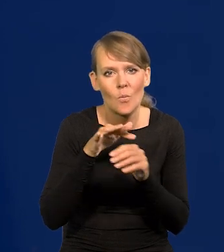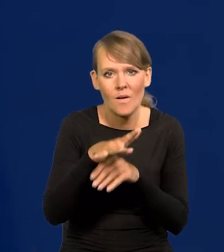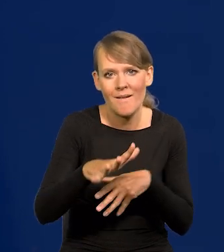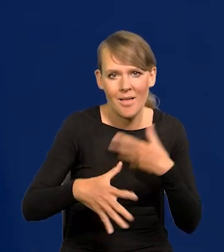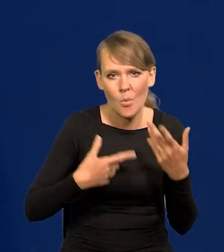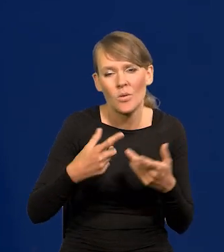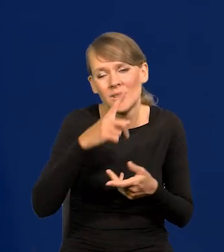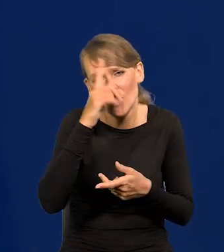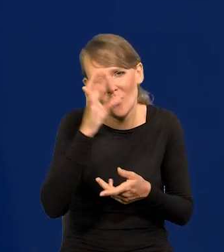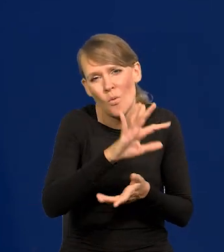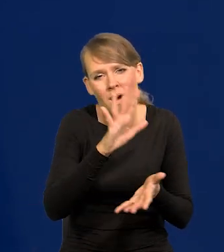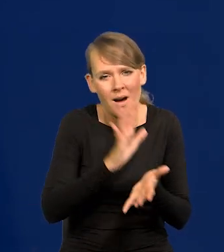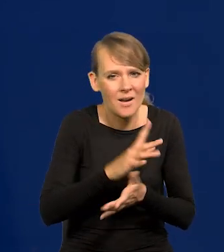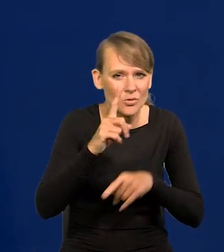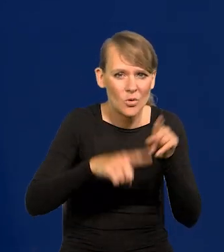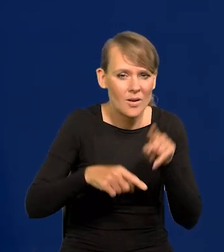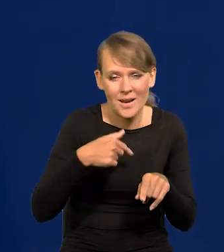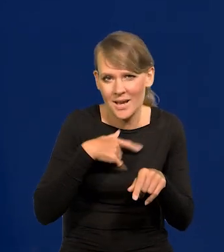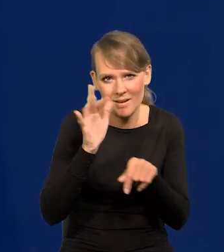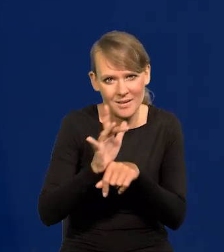Ludzie są jacy są. Nie ma tu żadnej krytyki.